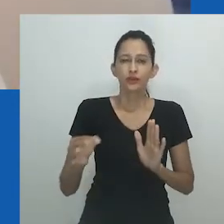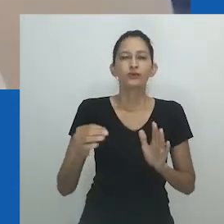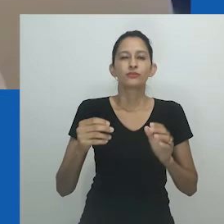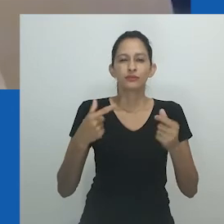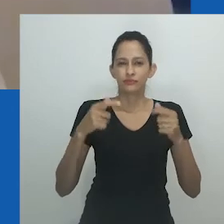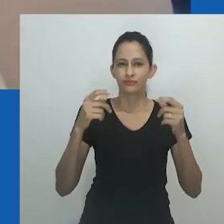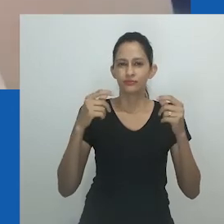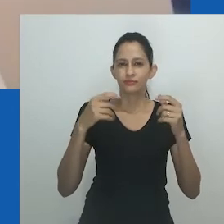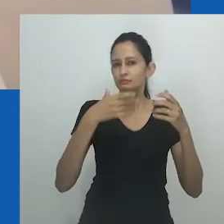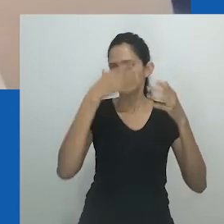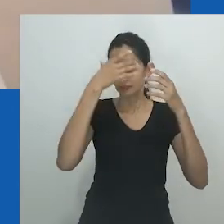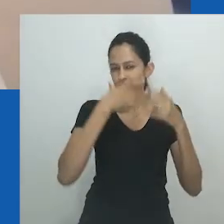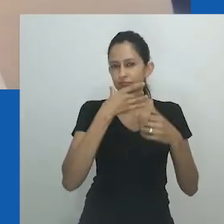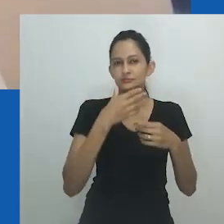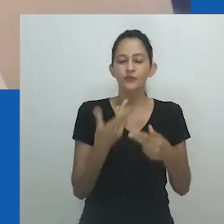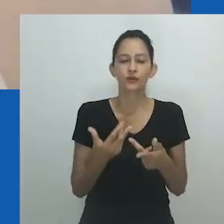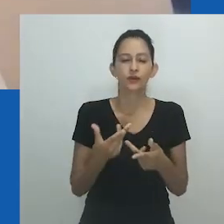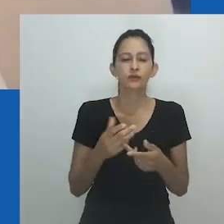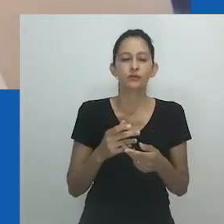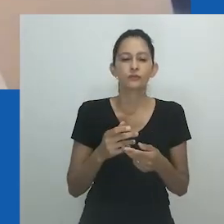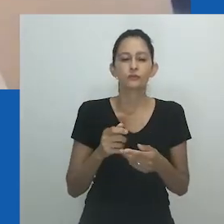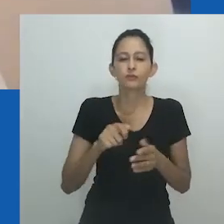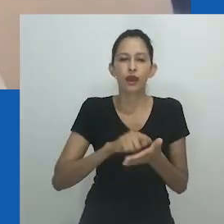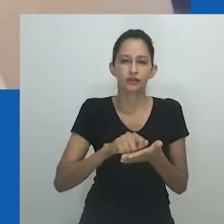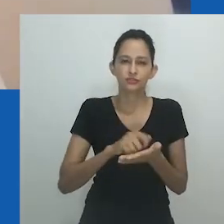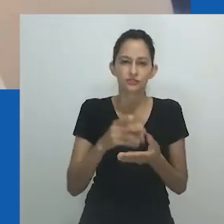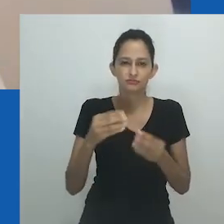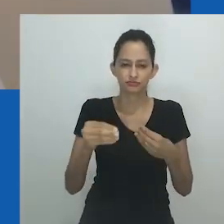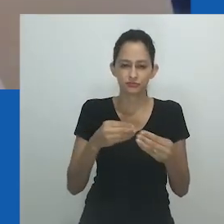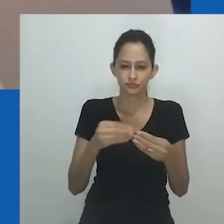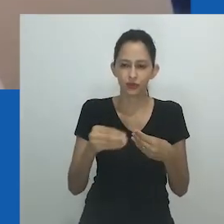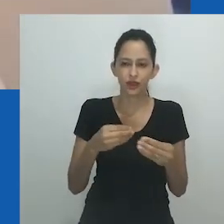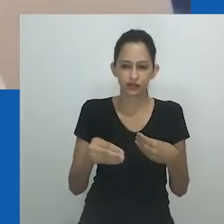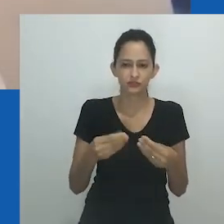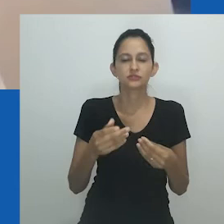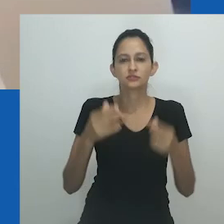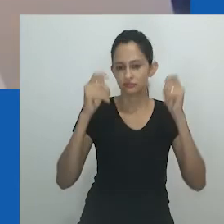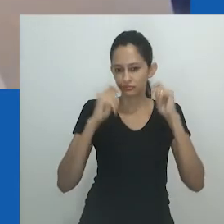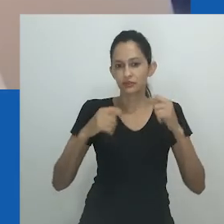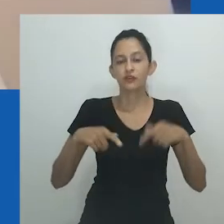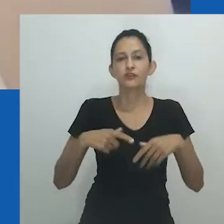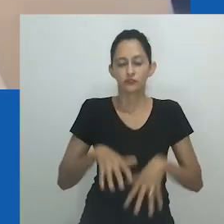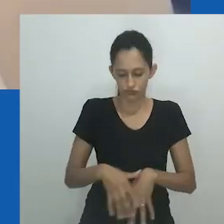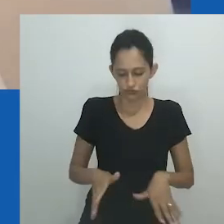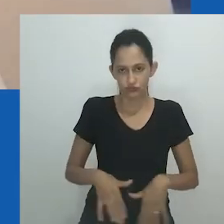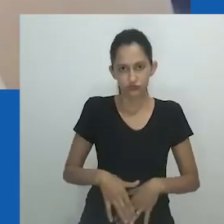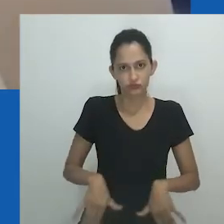Nesta obra, uma figura se transforma em uma multiplicidade de existências, possibilidades e imaginações.